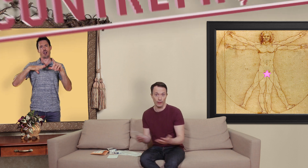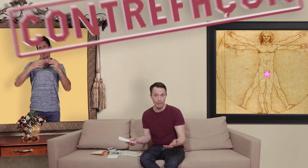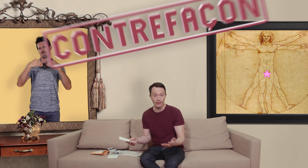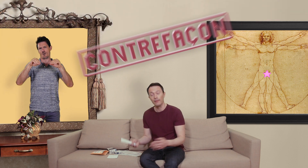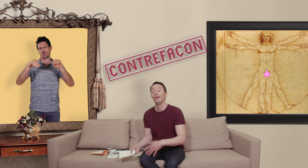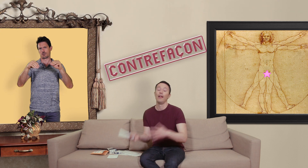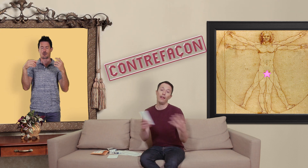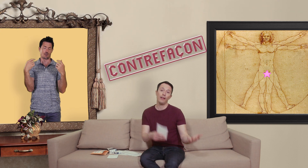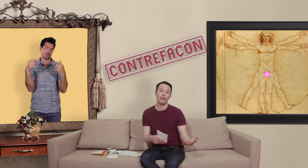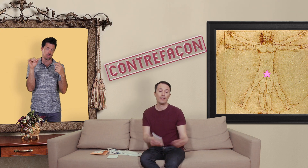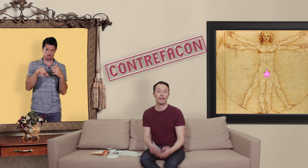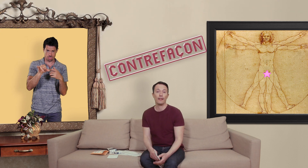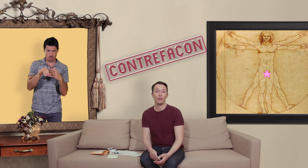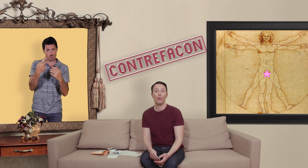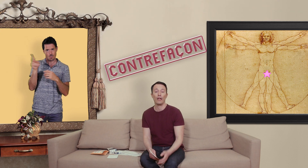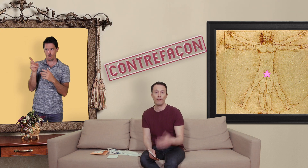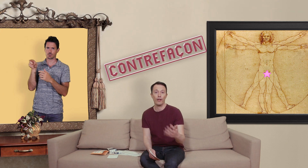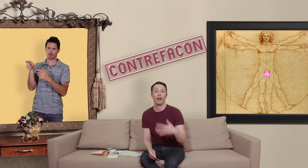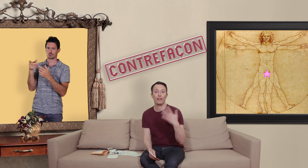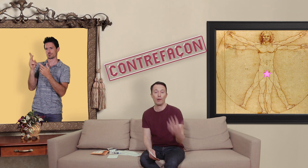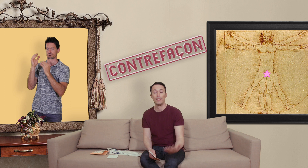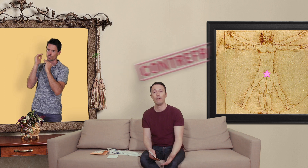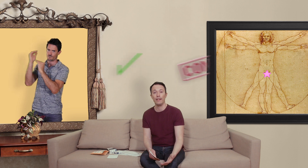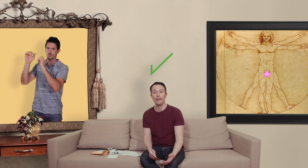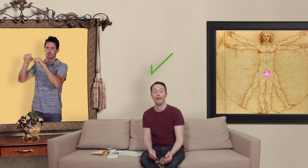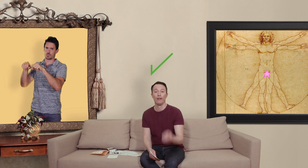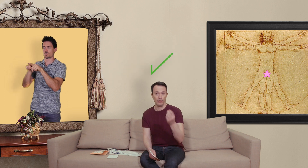de la merde et des sites internet où on a affaire à des pharmacies en ligne